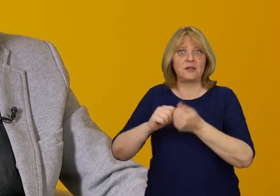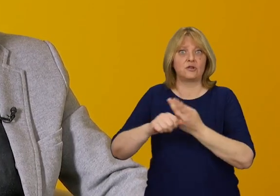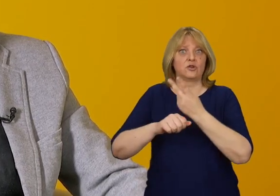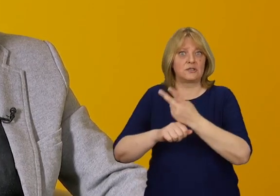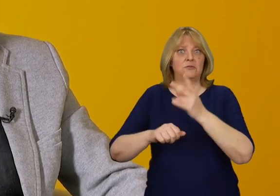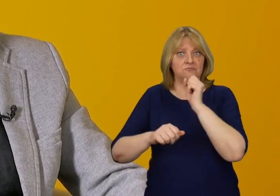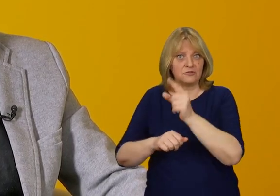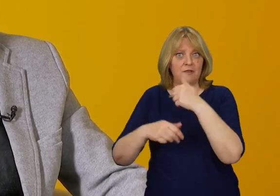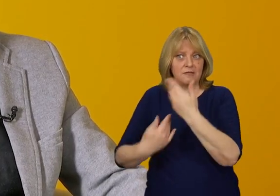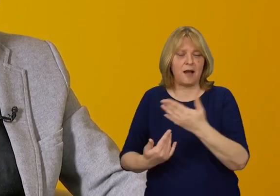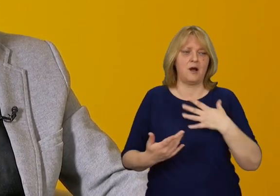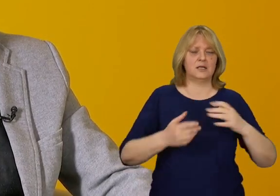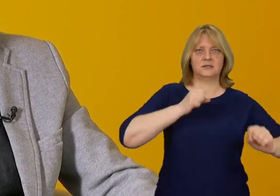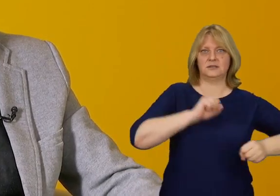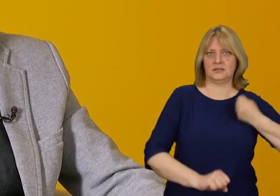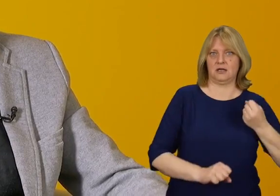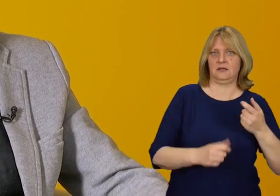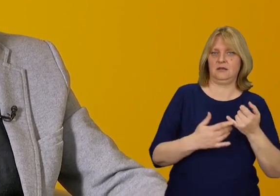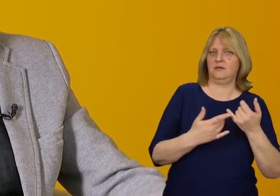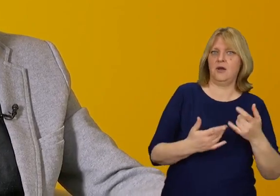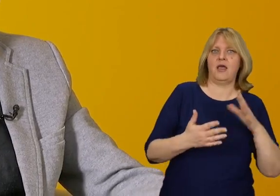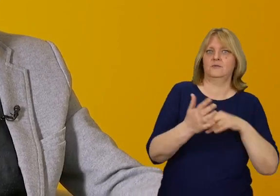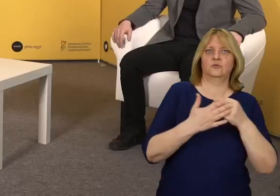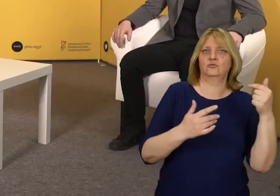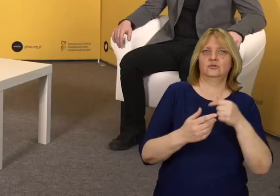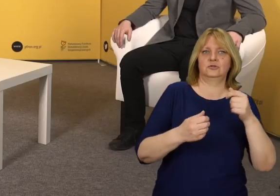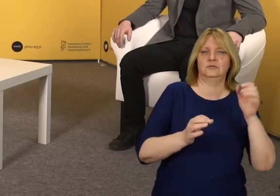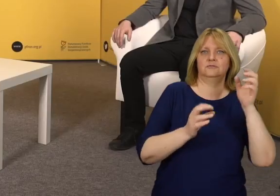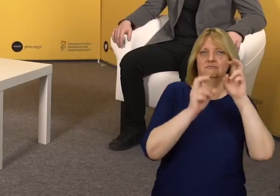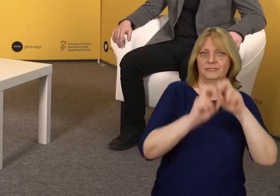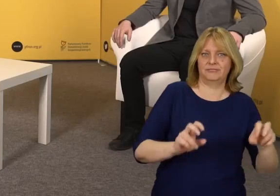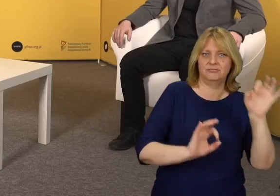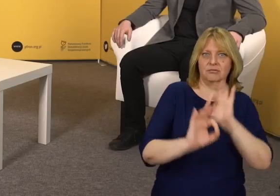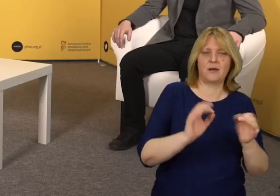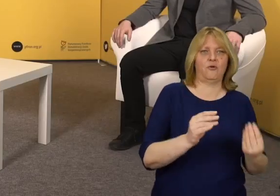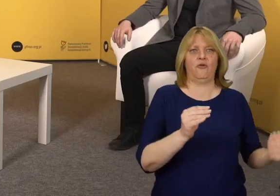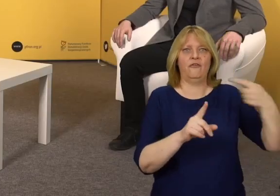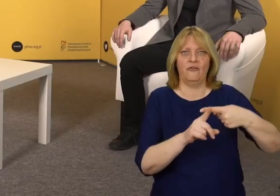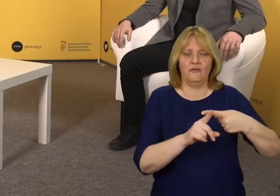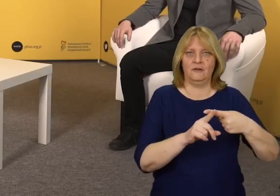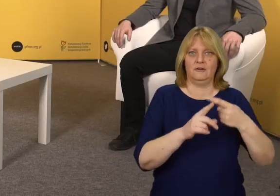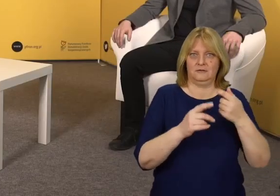W przypadku administratora jest to konieczność przebudowy czy dodania czegoś w budynku.